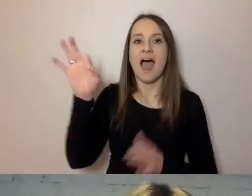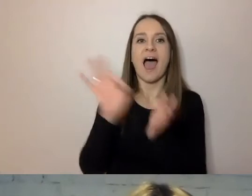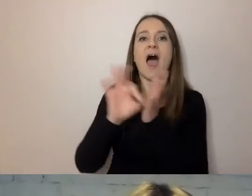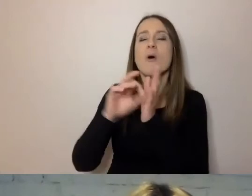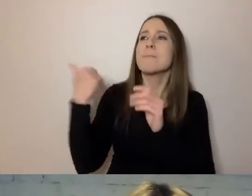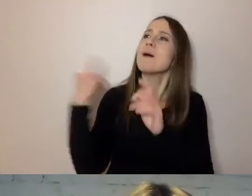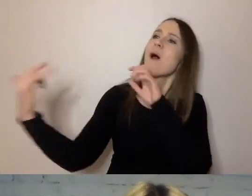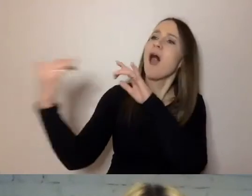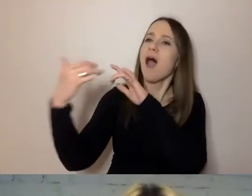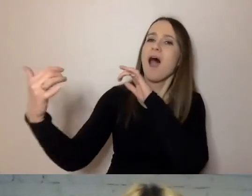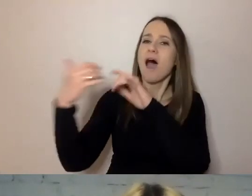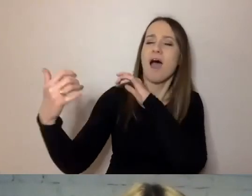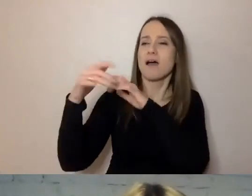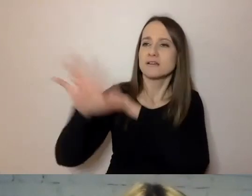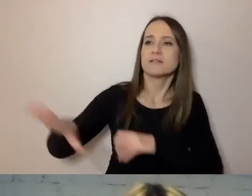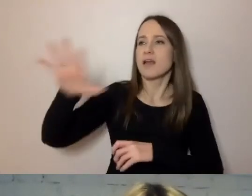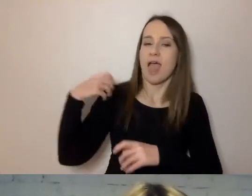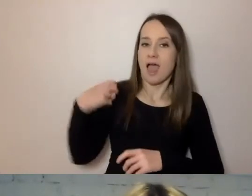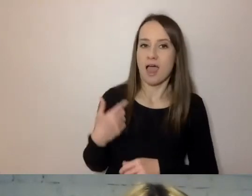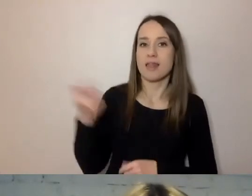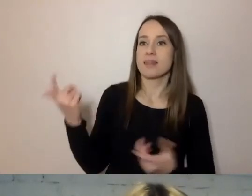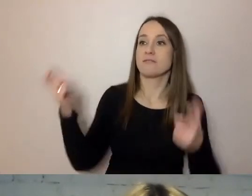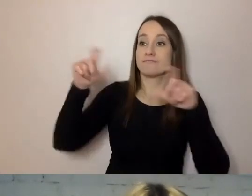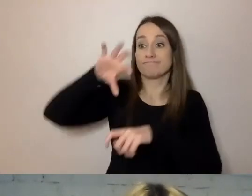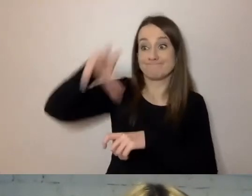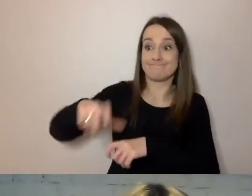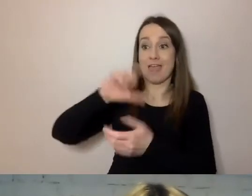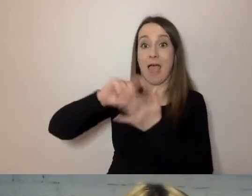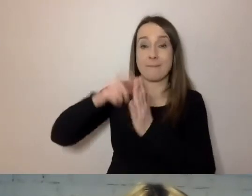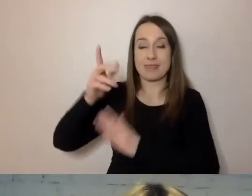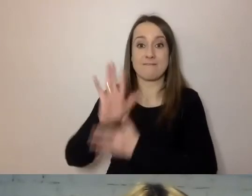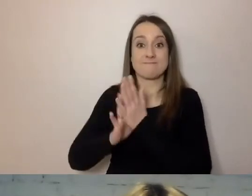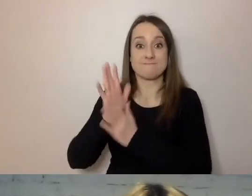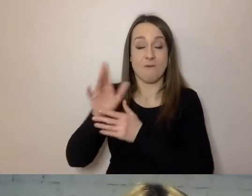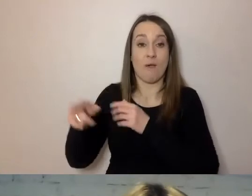Miał zebranie gabinetu wojennego, który wtedy rządził Wielką Brytanią,